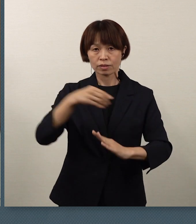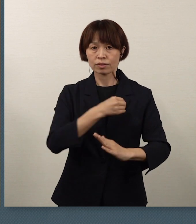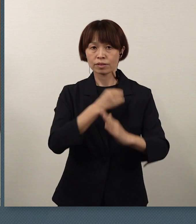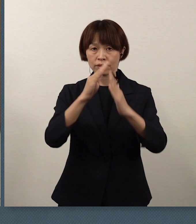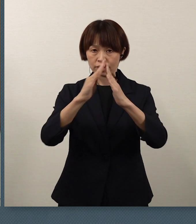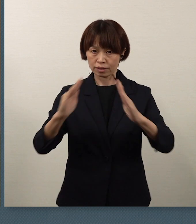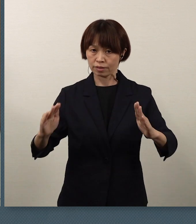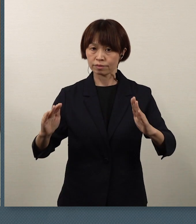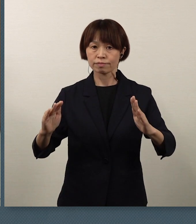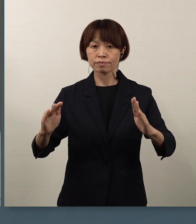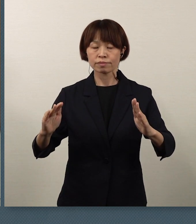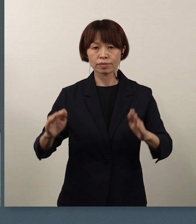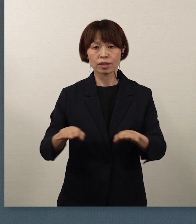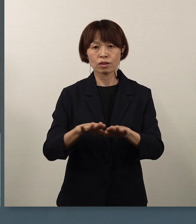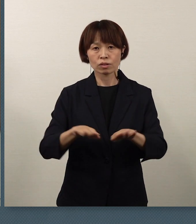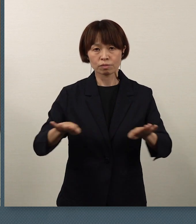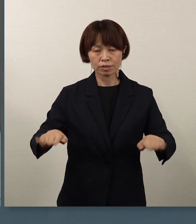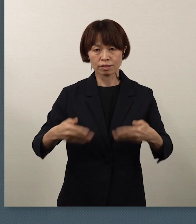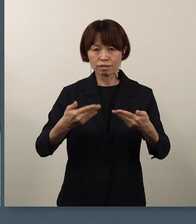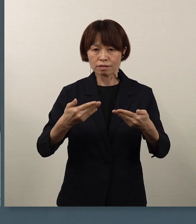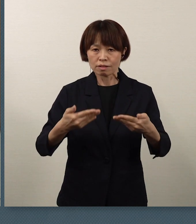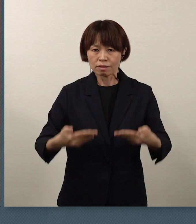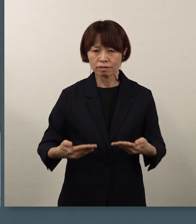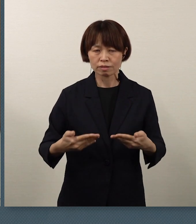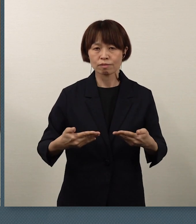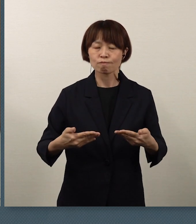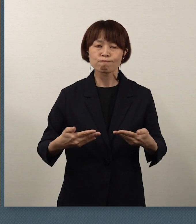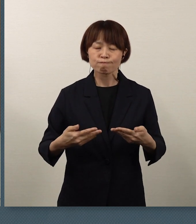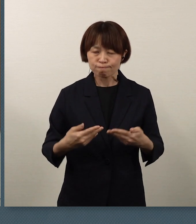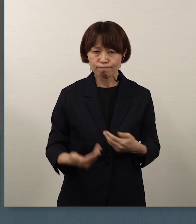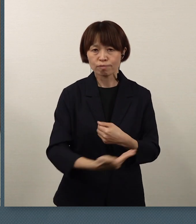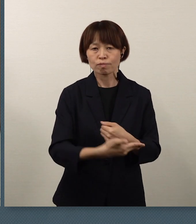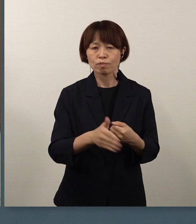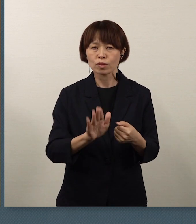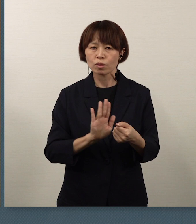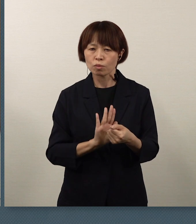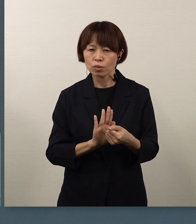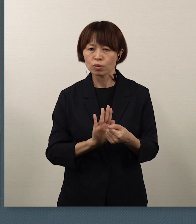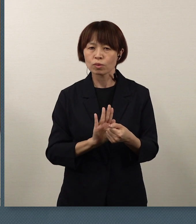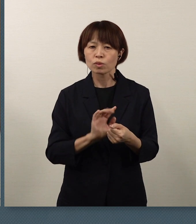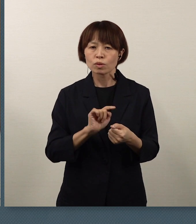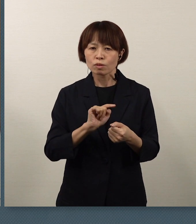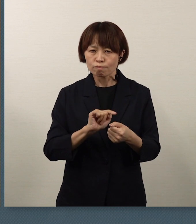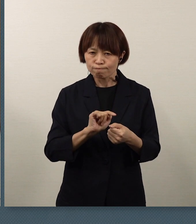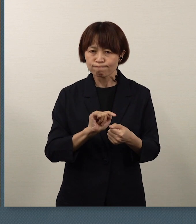子供たちの安全・安心を守るということを